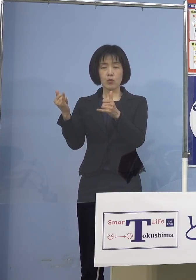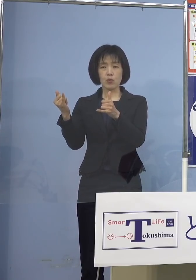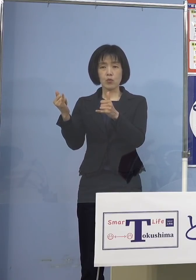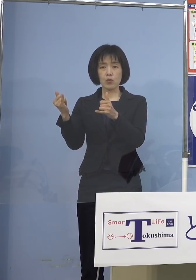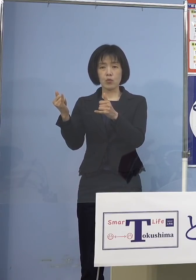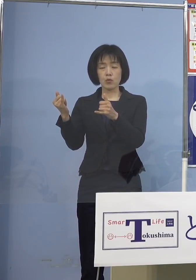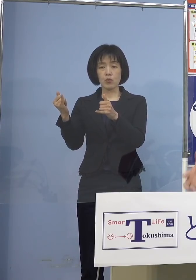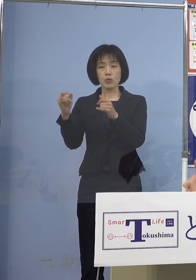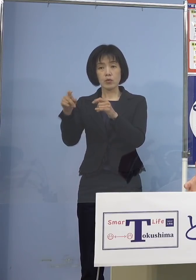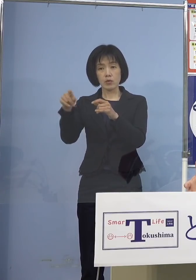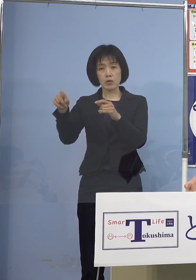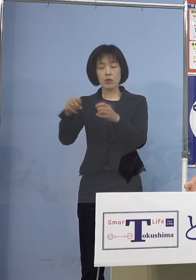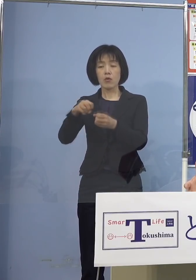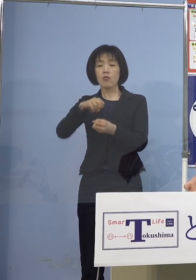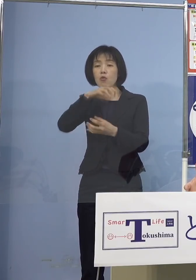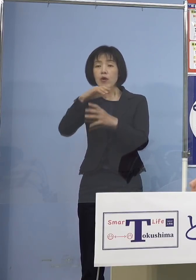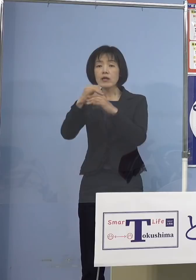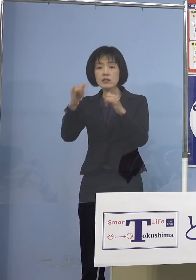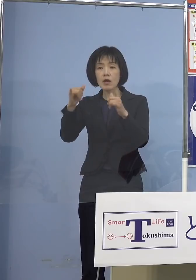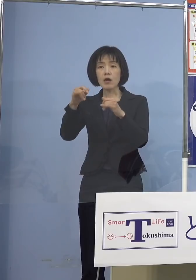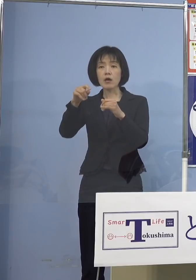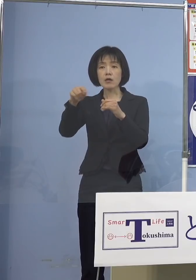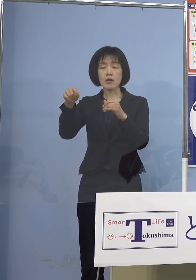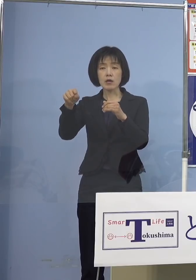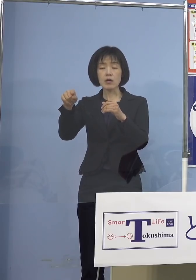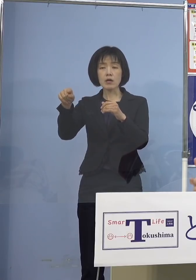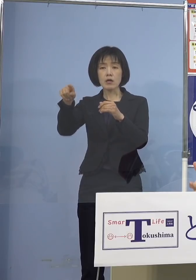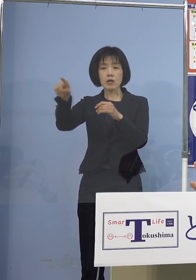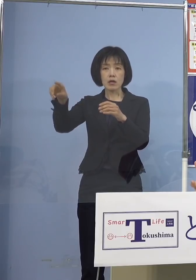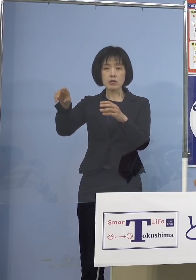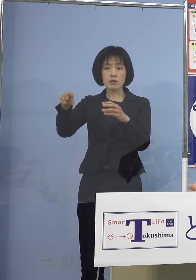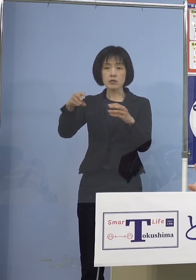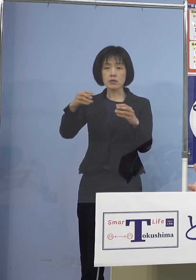あるいは高齢者の皆さん方に それをうつしてしまうと